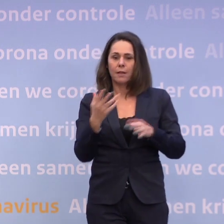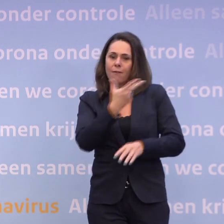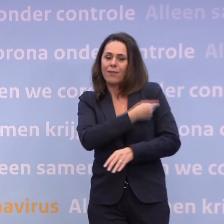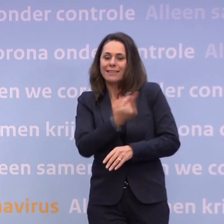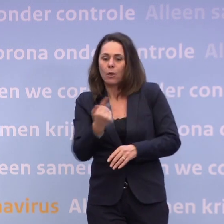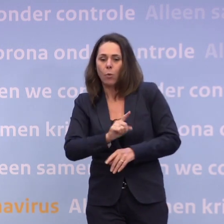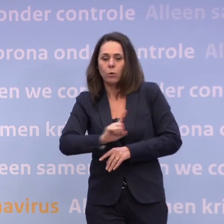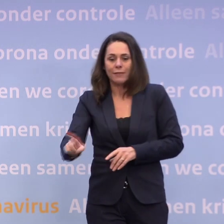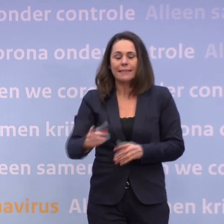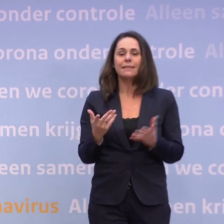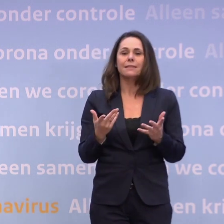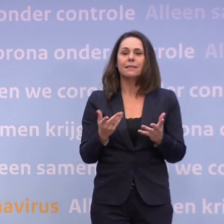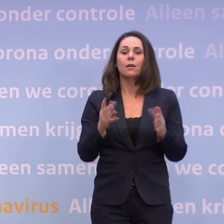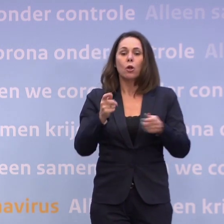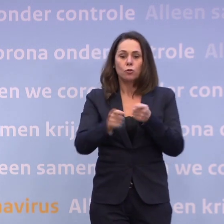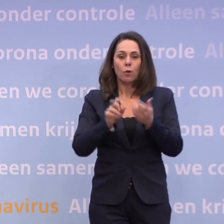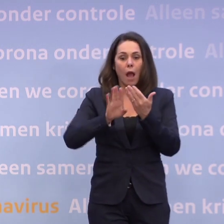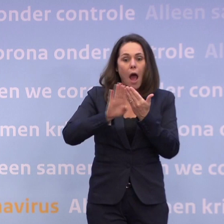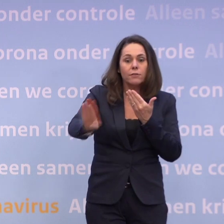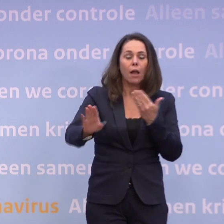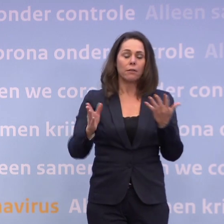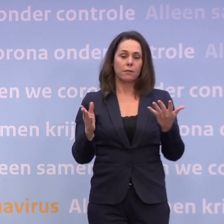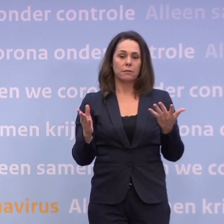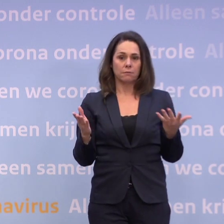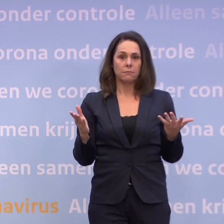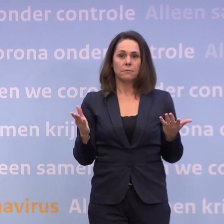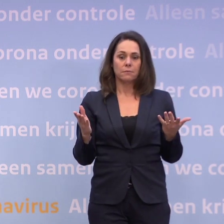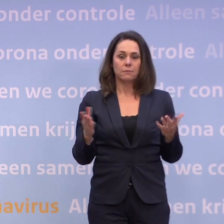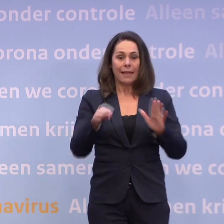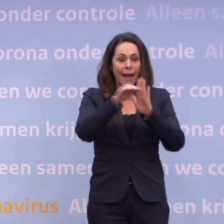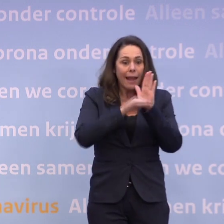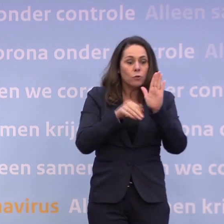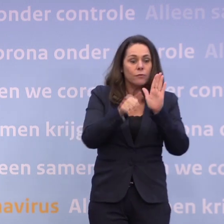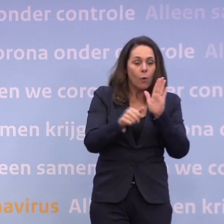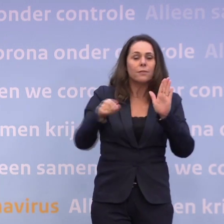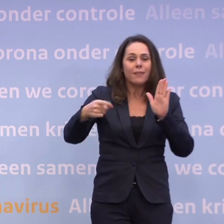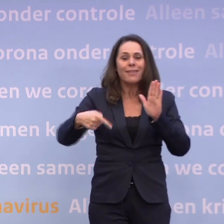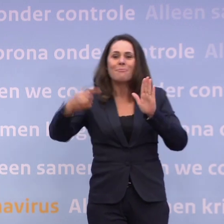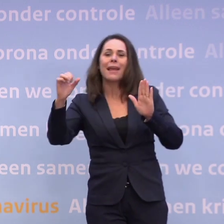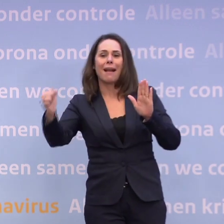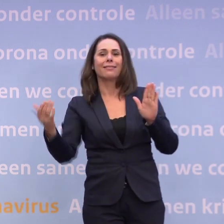...dat we die afstand houden en ons aan alle regels houden, dan kan er veel meer. Nou, en nu staan we op dit moment voor het punt...